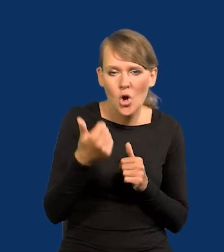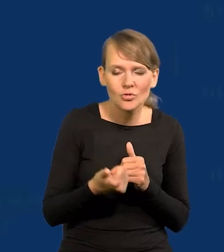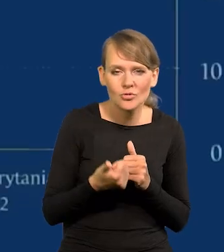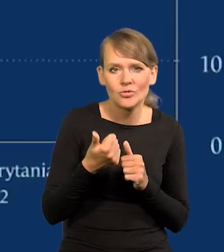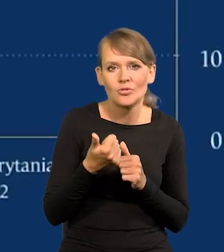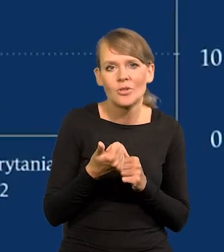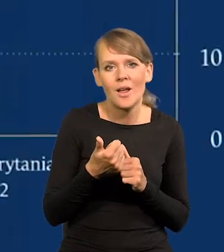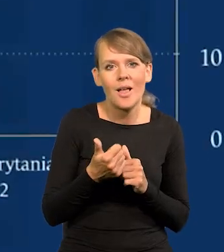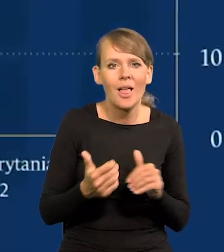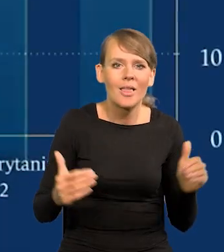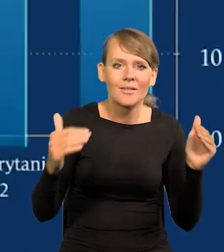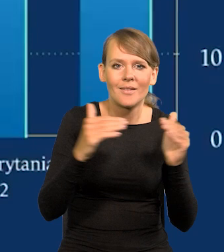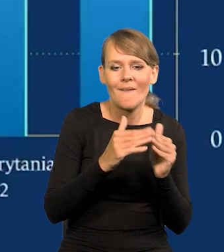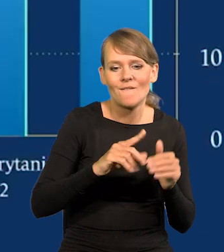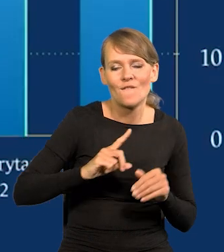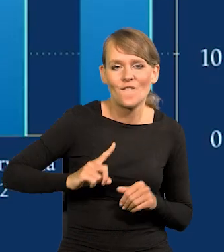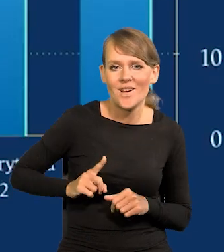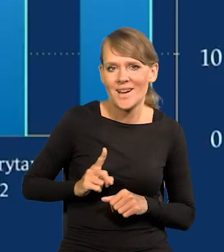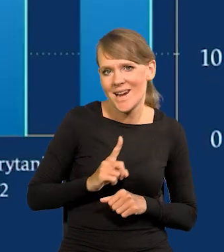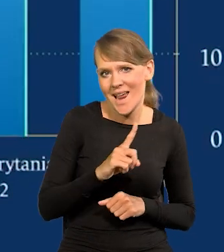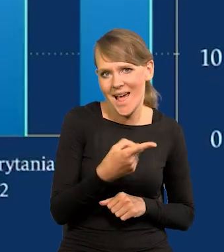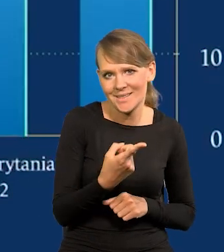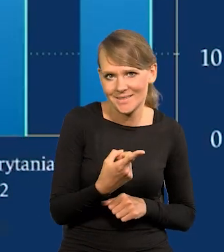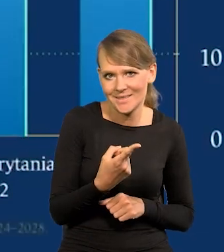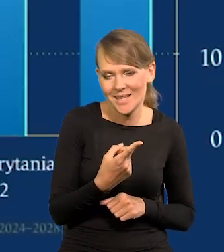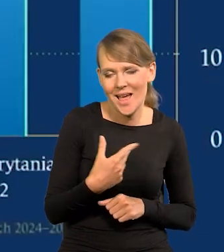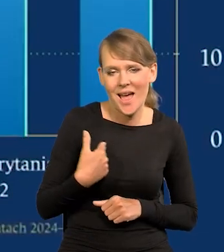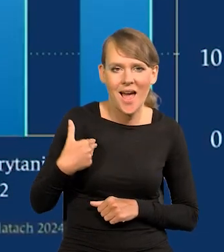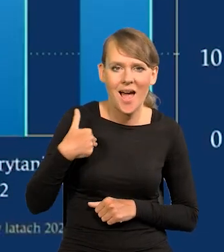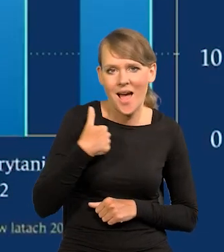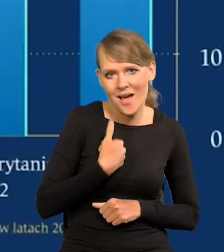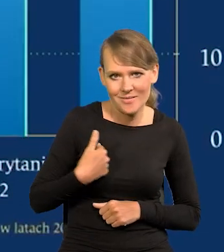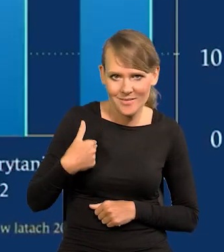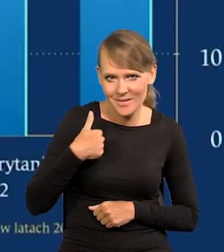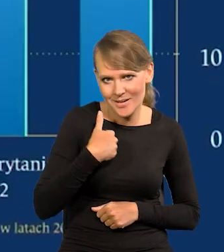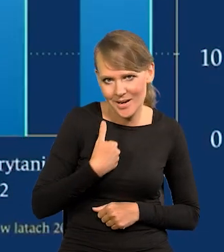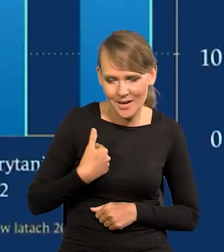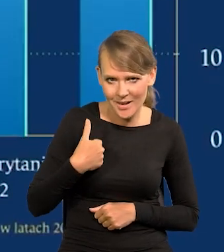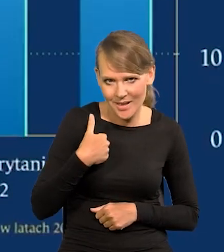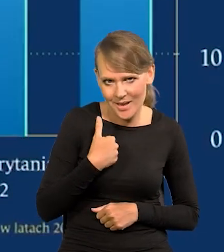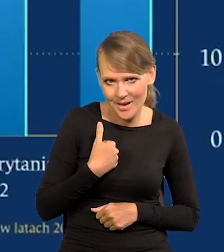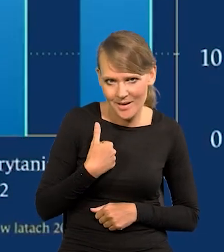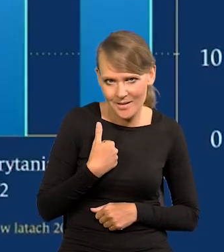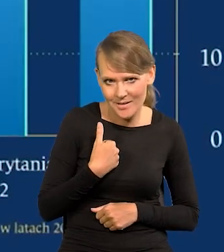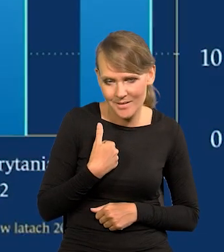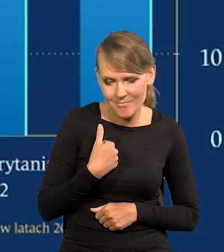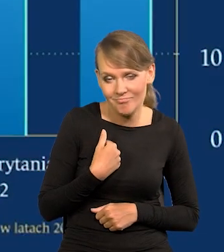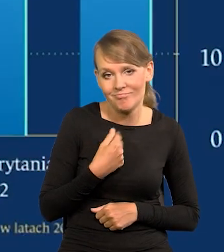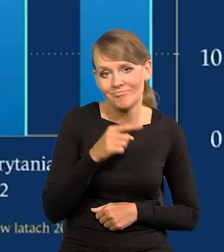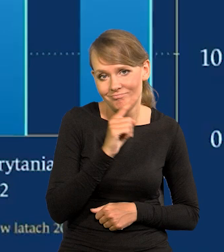Francji, Wielkiej Brytanii, tych krajów,